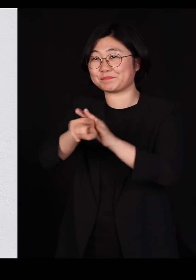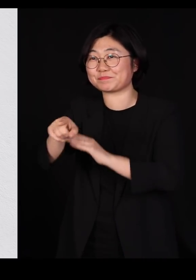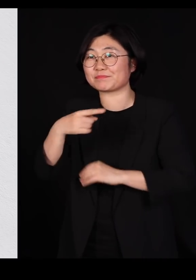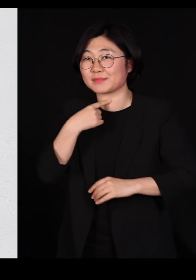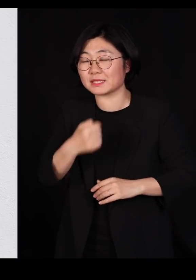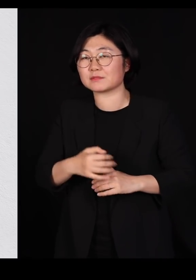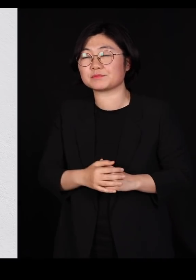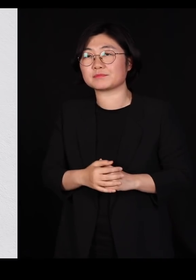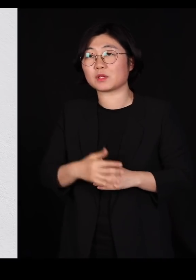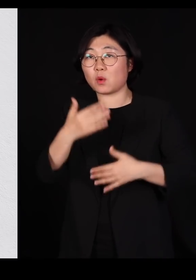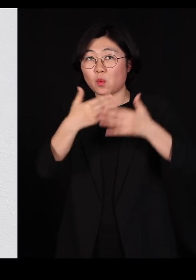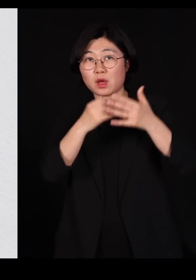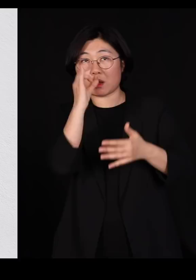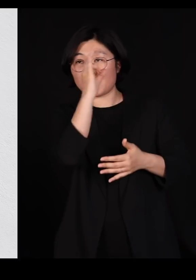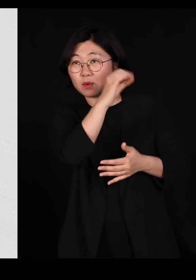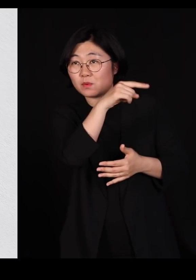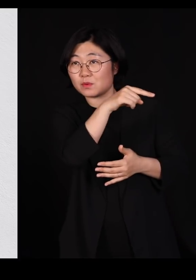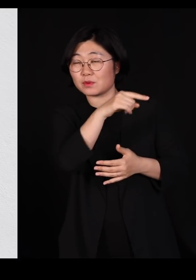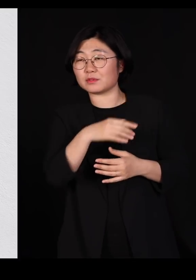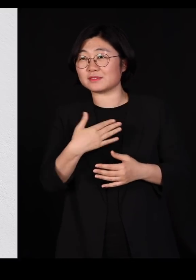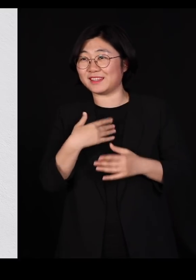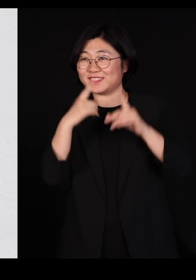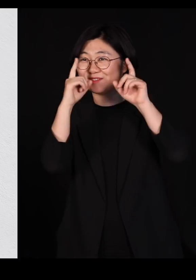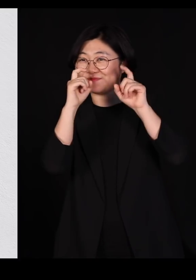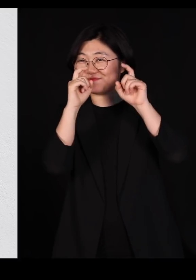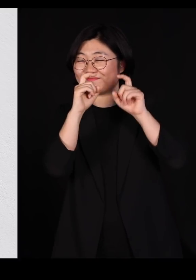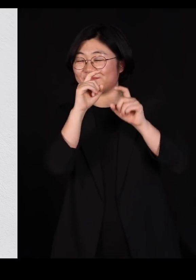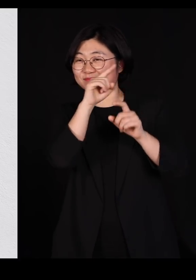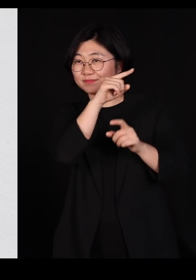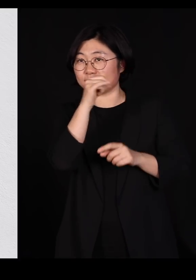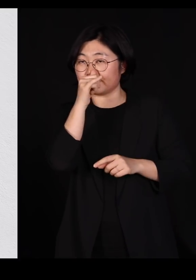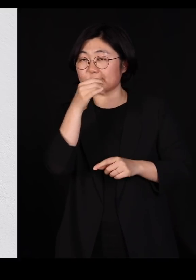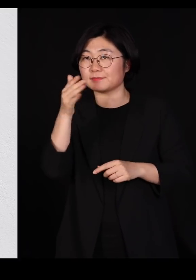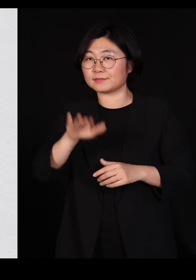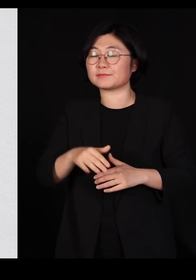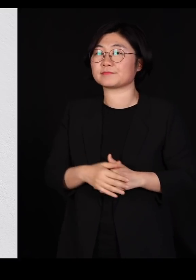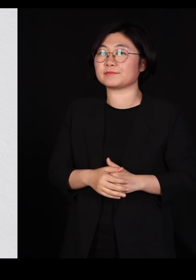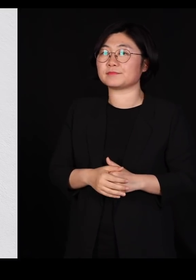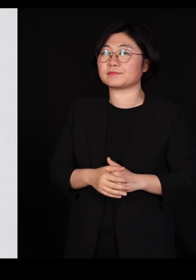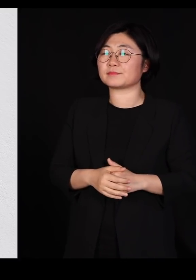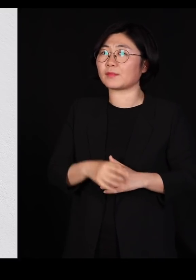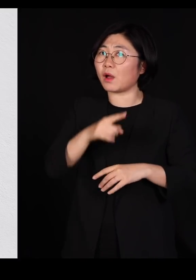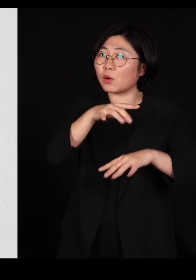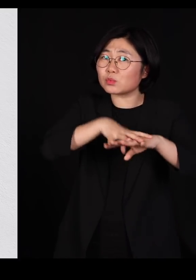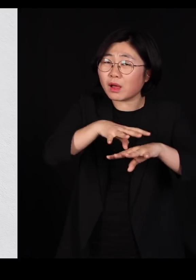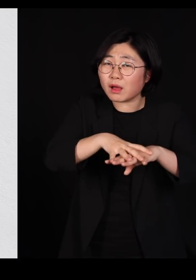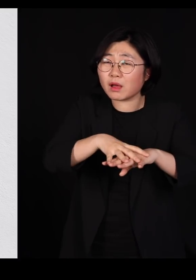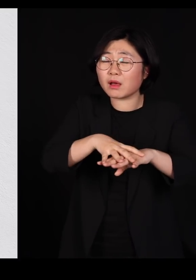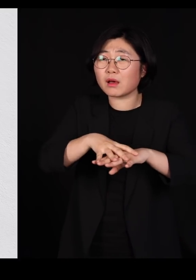화면에 보시면 장면들을 제가 좀 찍어 놨는데요 저게 농장인지 공장인지